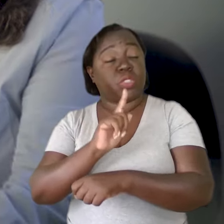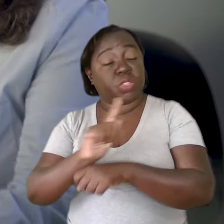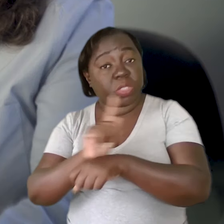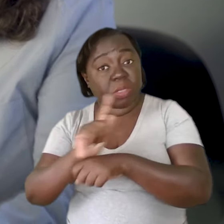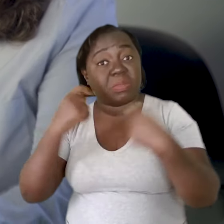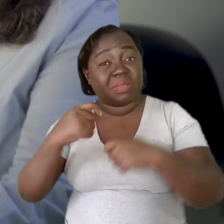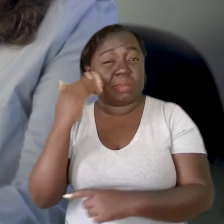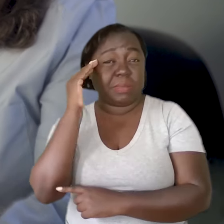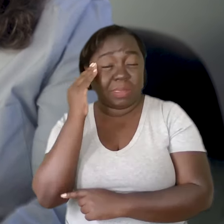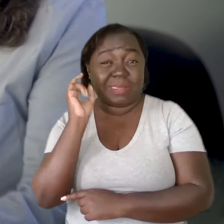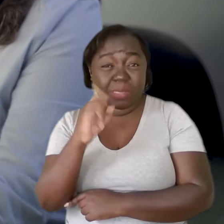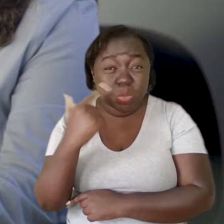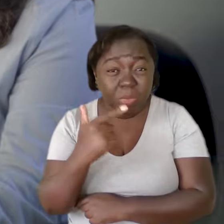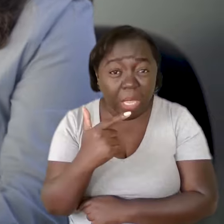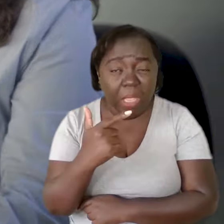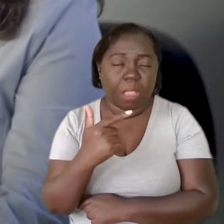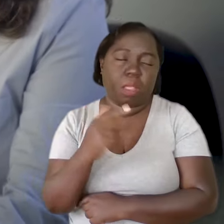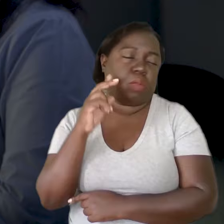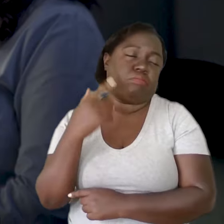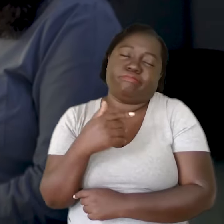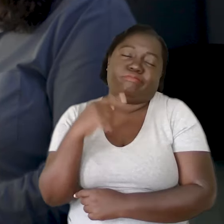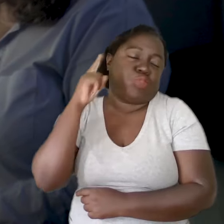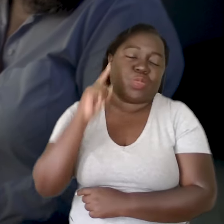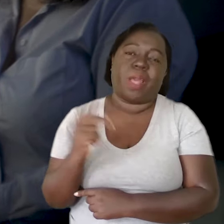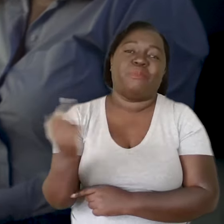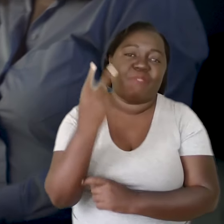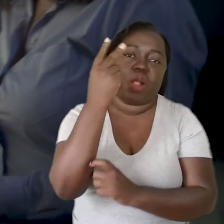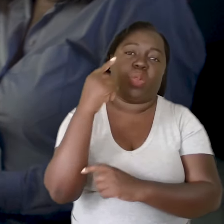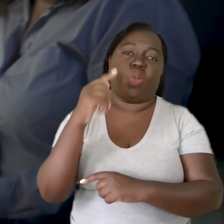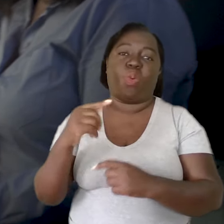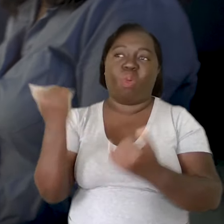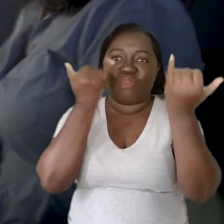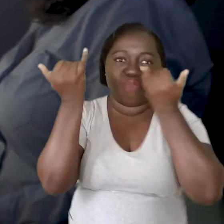Se a gestão não entende, também não vai valorizar nenhum trabalho de formação.